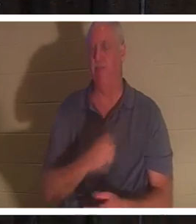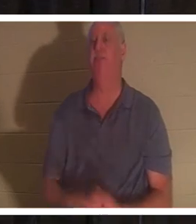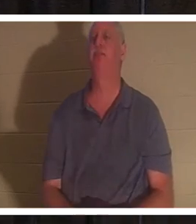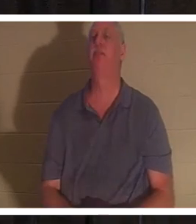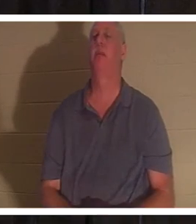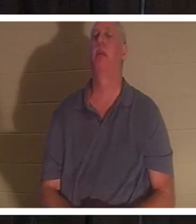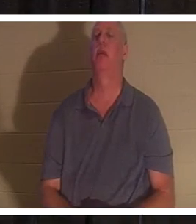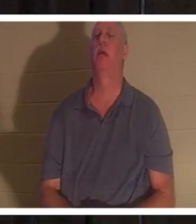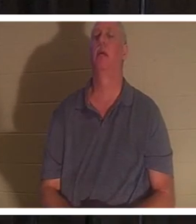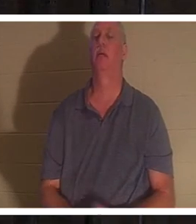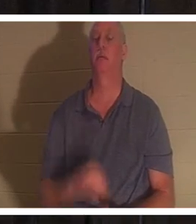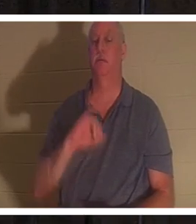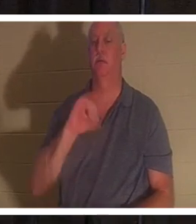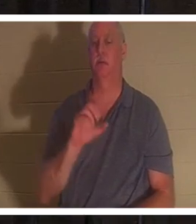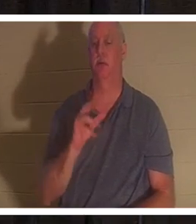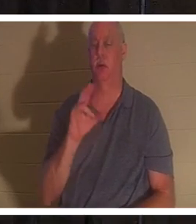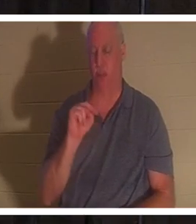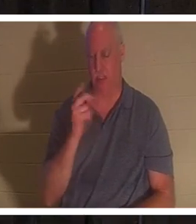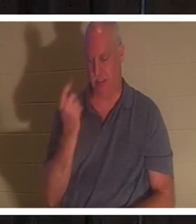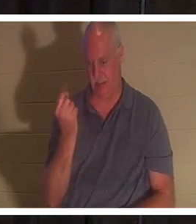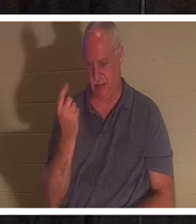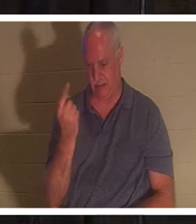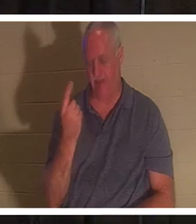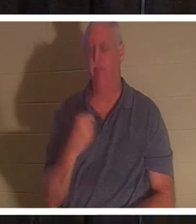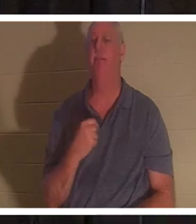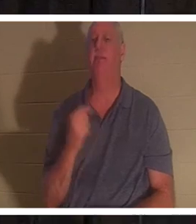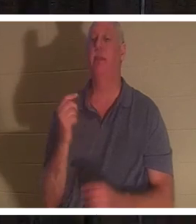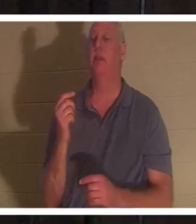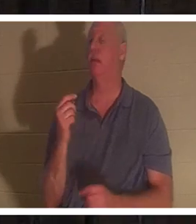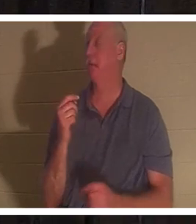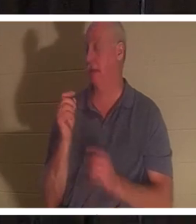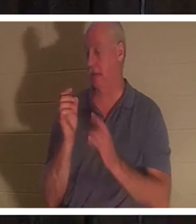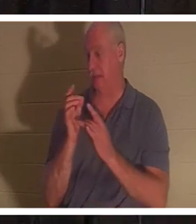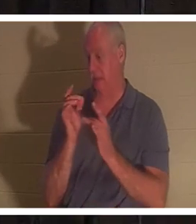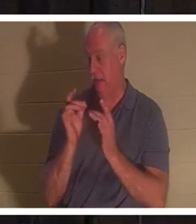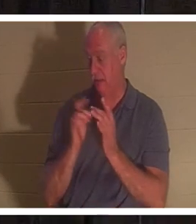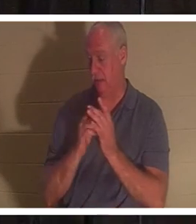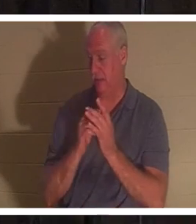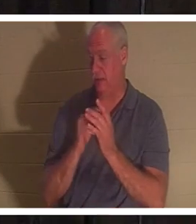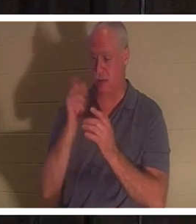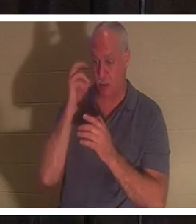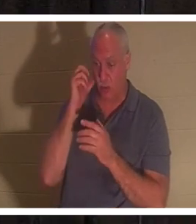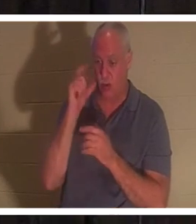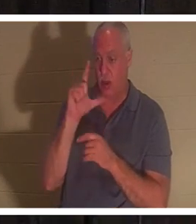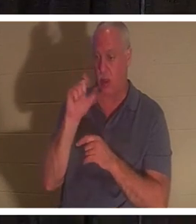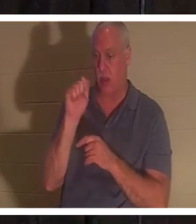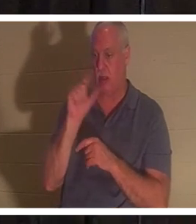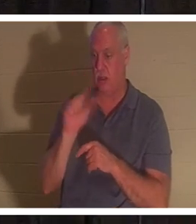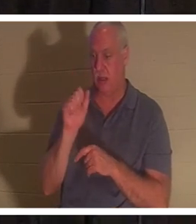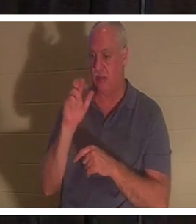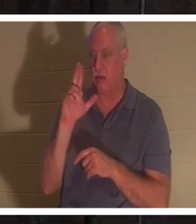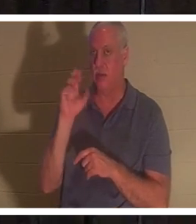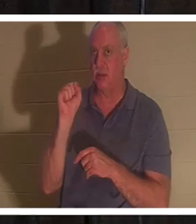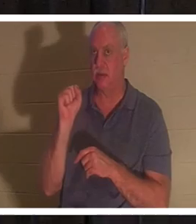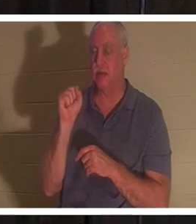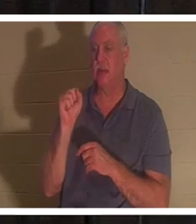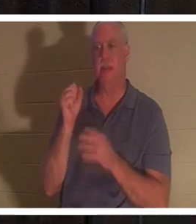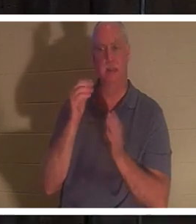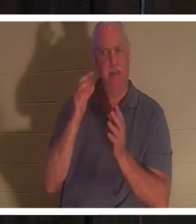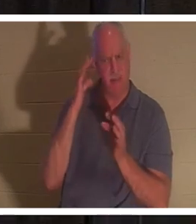जॉन 11। यीशु, जब उसे लाजर के बीमार होने के बारे में बताया गया, तो उसने जानबूझकर इंतजार किया। 'वह नहीं?